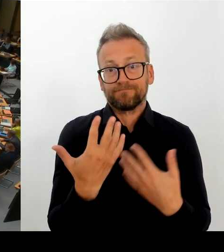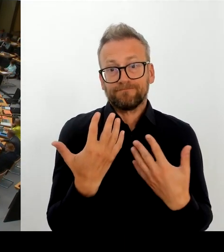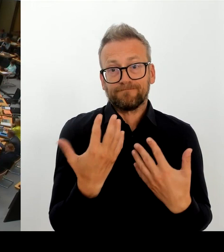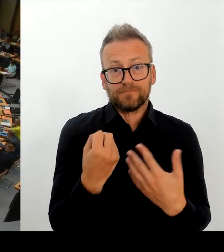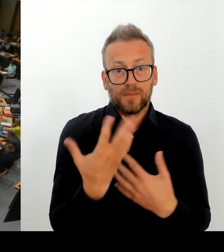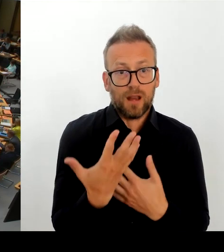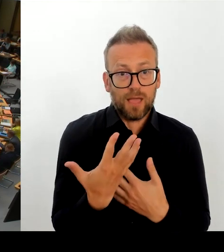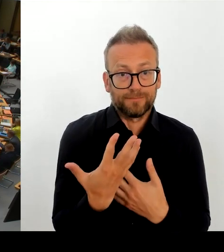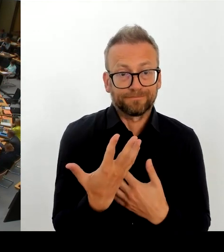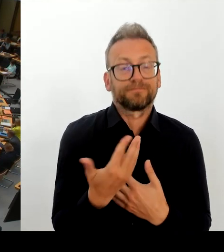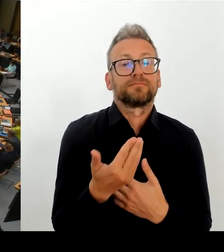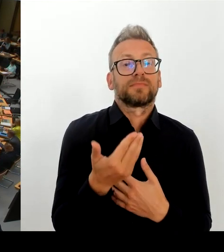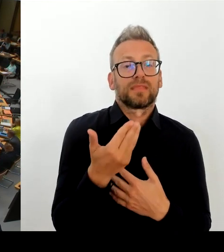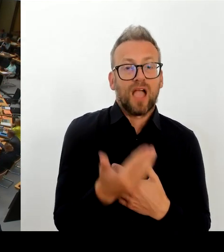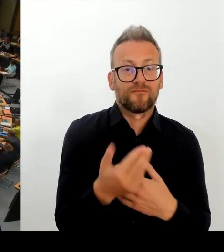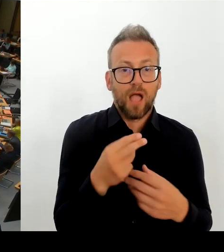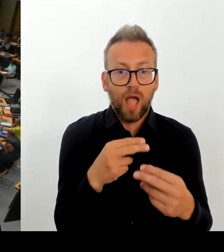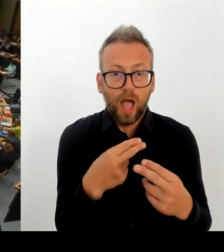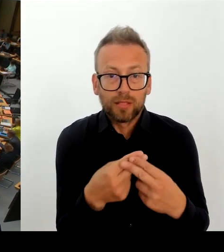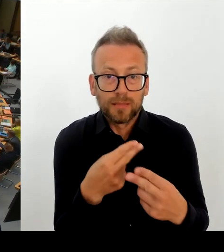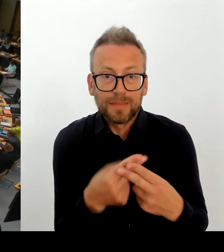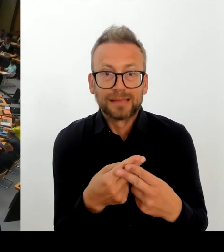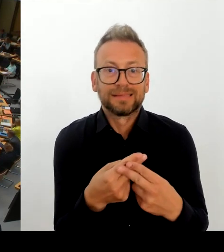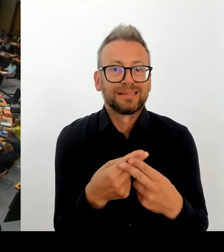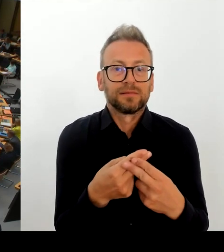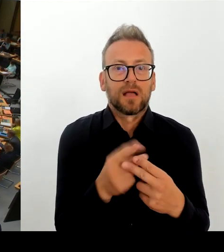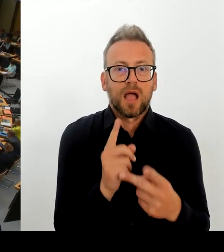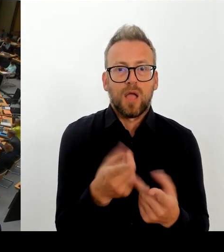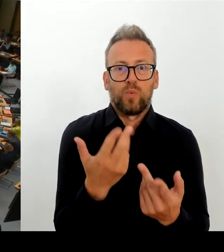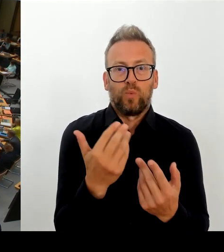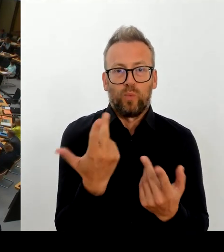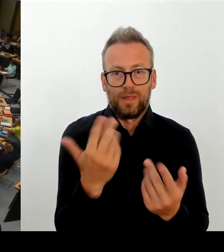Vor allem im April, Mai diesen Jahres kokettiert die Fraktion oder auch